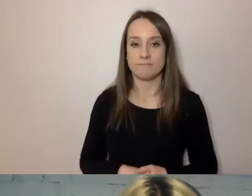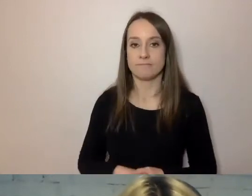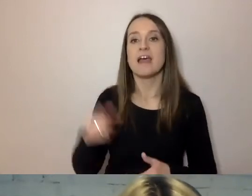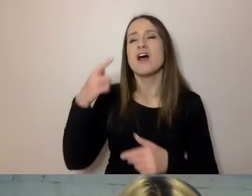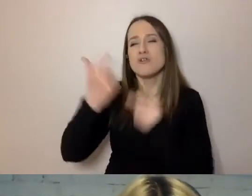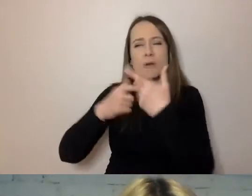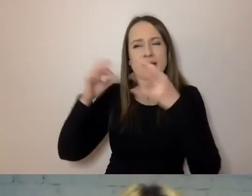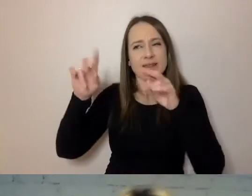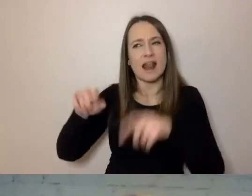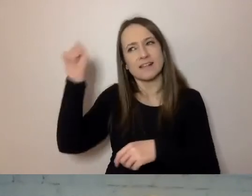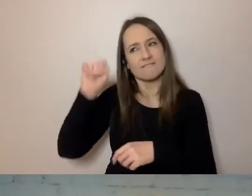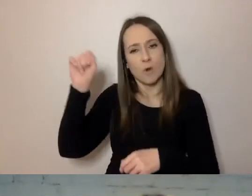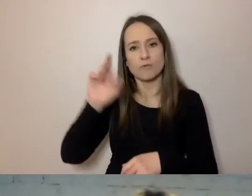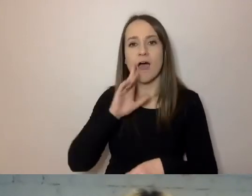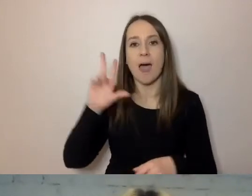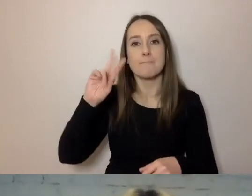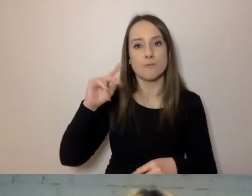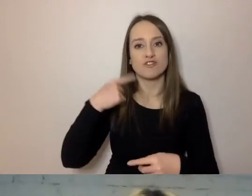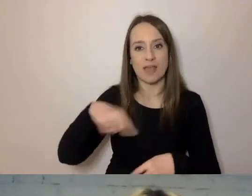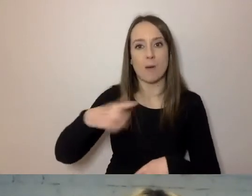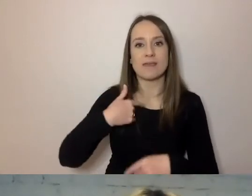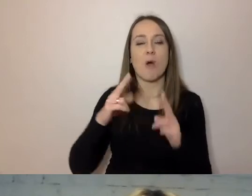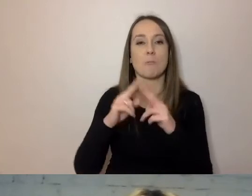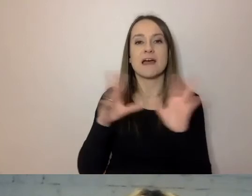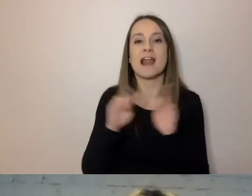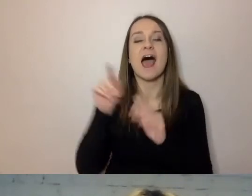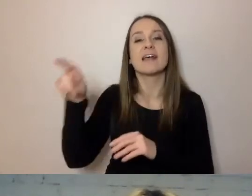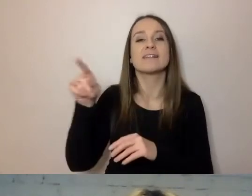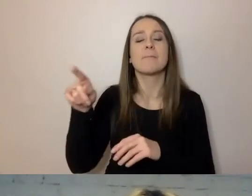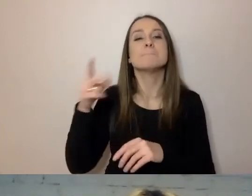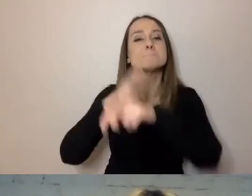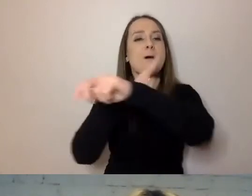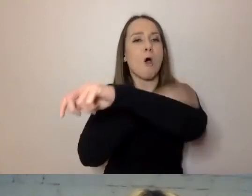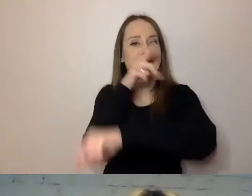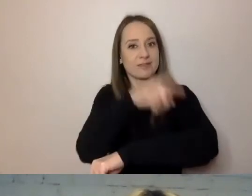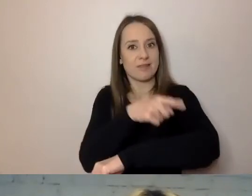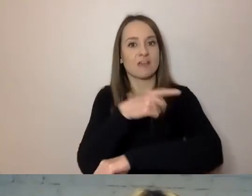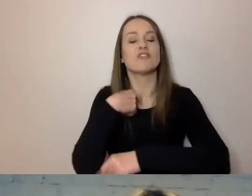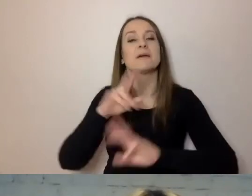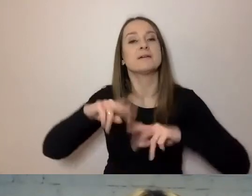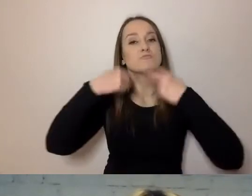a na poniedziałek jestem umówiony z magistratem poznańskim, aby przekazać im nasze dokumenty.